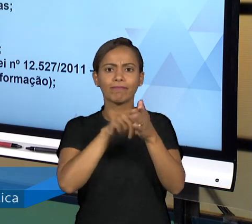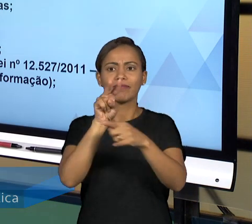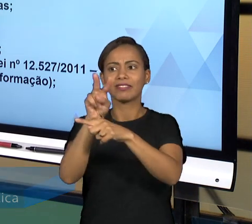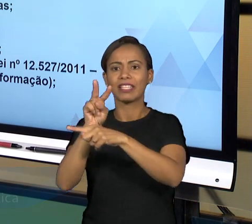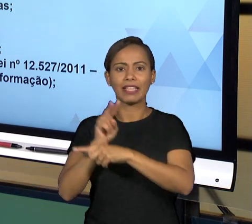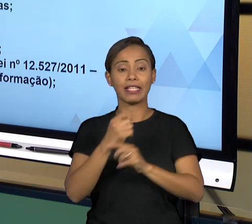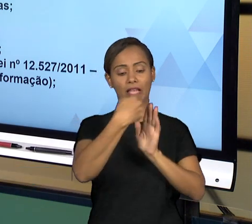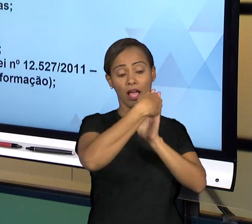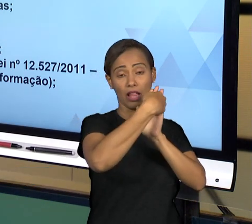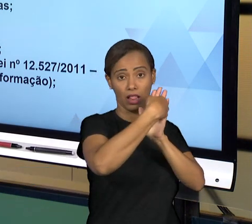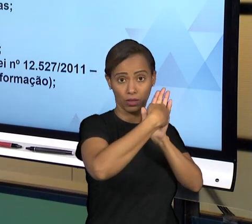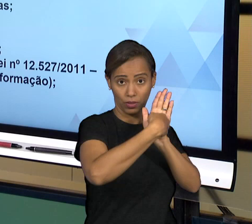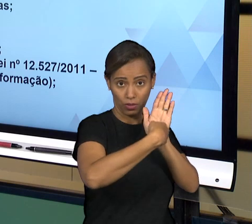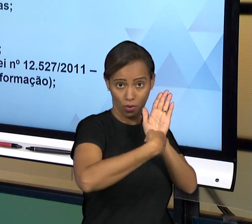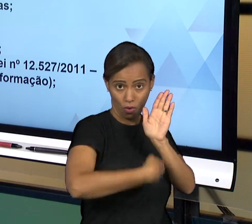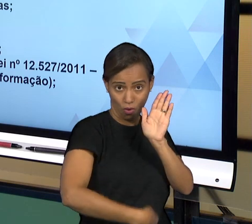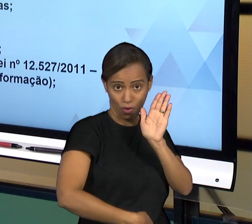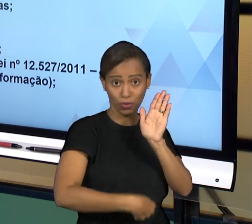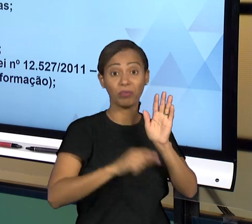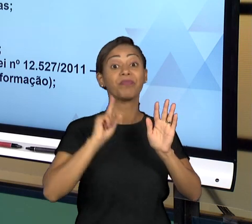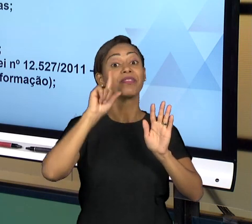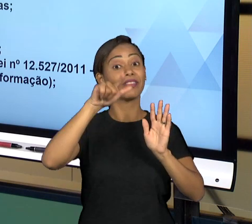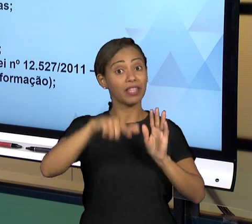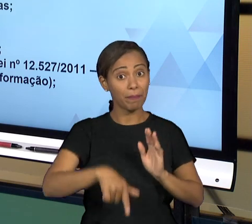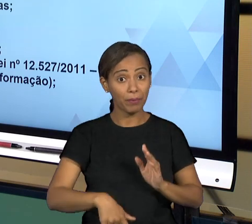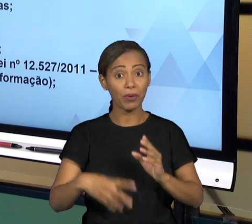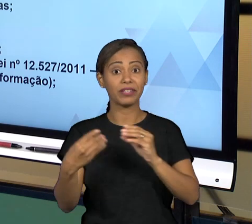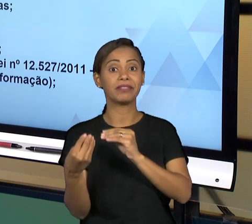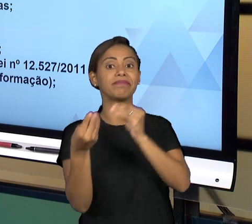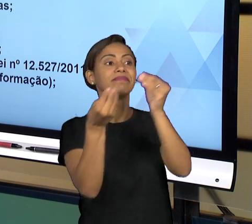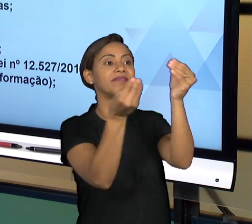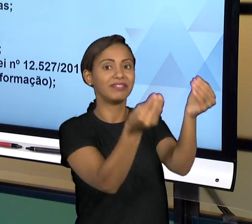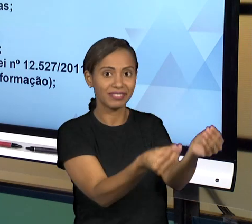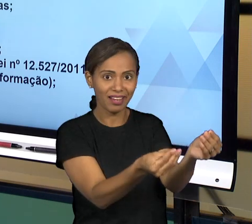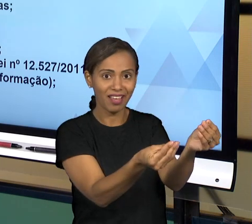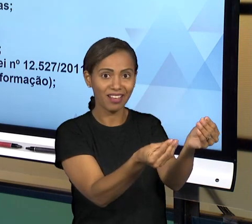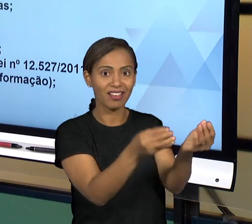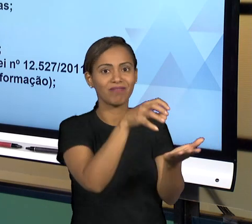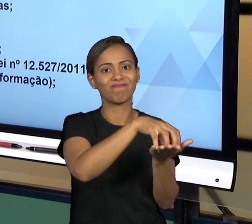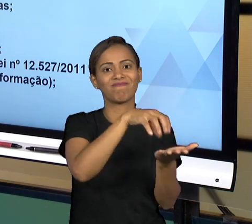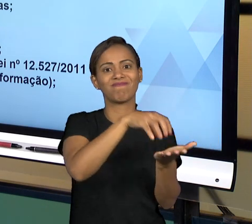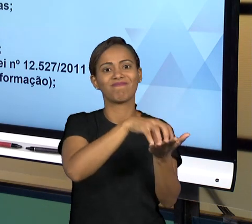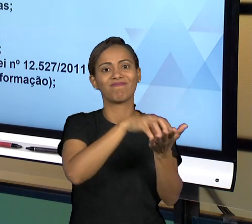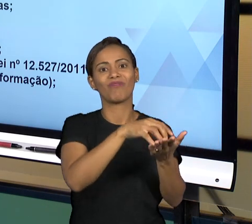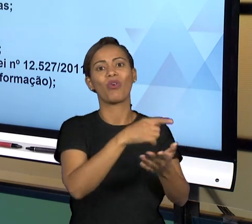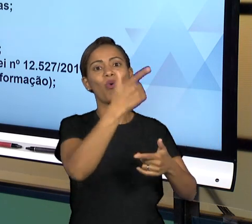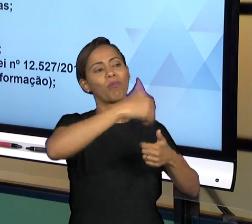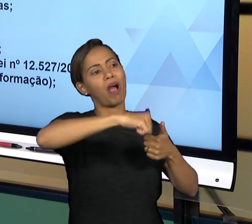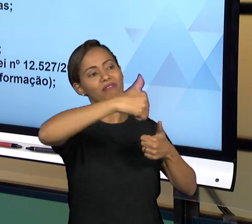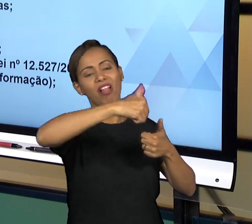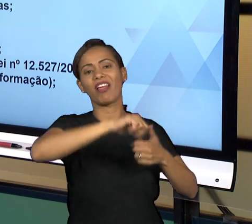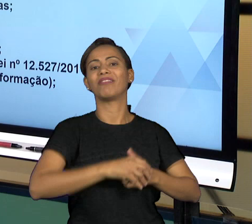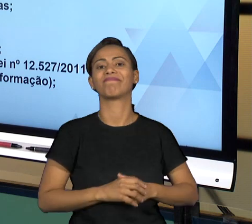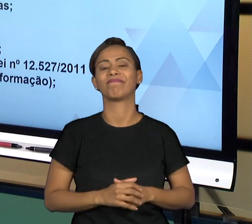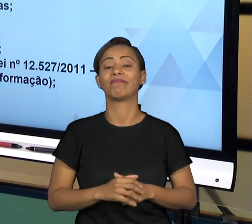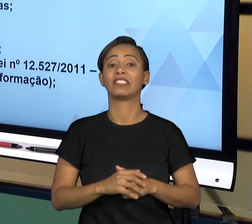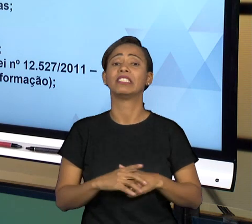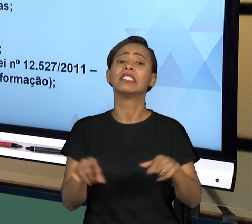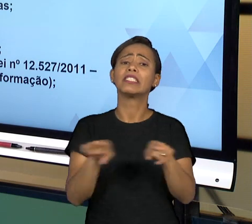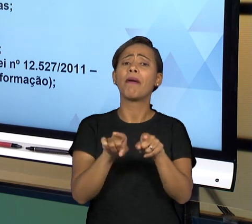POLÍTICO QUE TOMA A DECISÃO FINAL SOBRE O JULGAMENTO DAS CONTAS OU NÃO, ENTÃO NÓS TEMOS ÓRGÃOS TÉCNICOS, QUE SÃO DE PESSOAS FORMADAS,